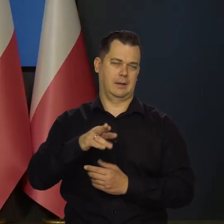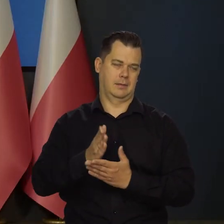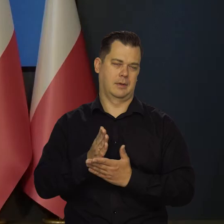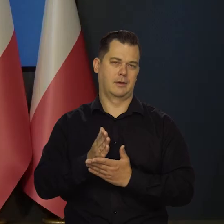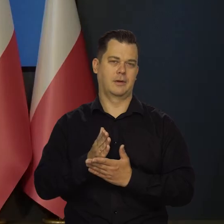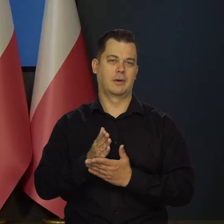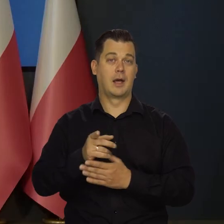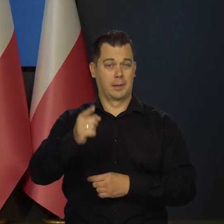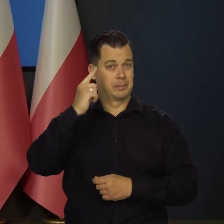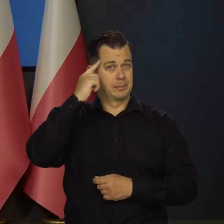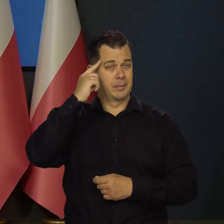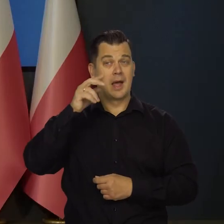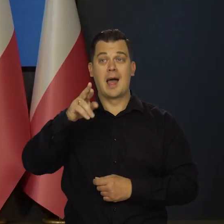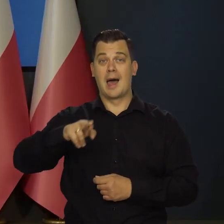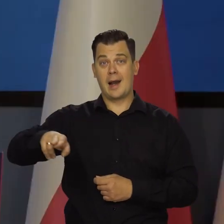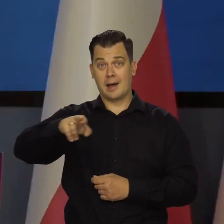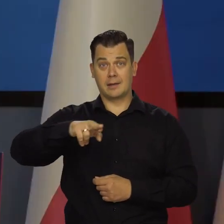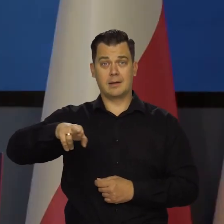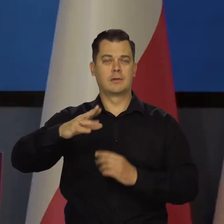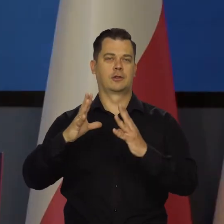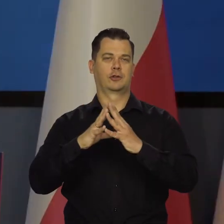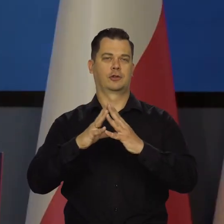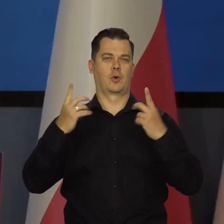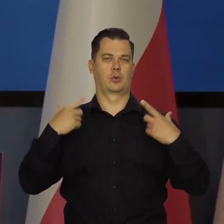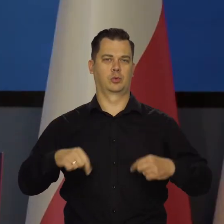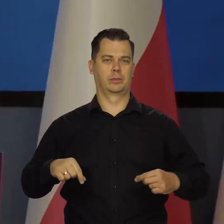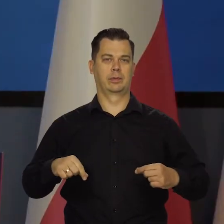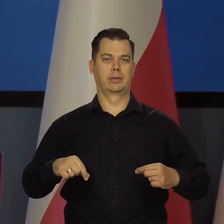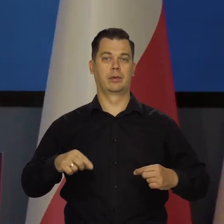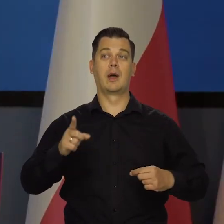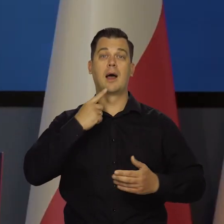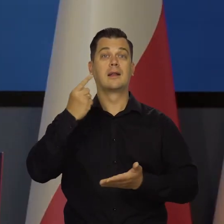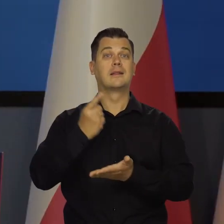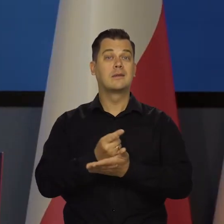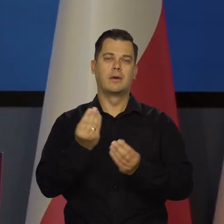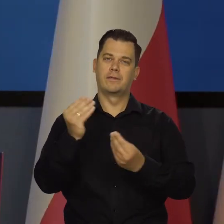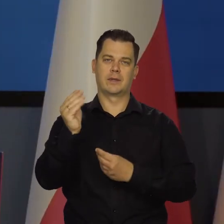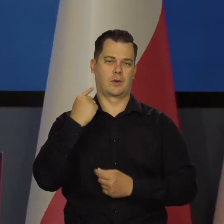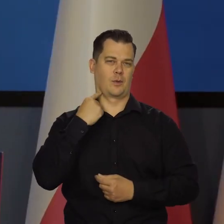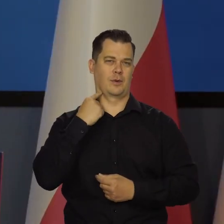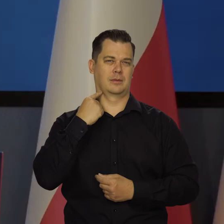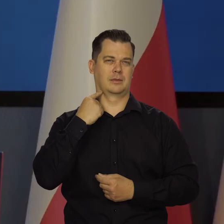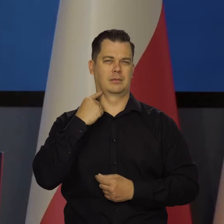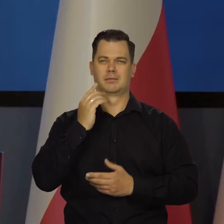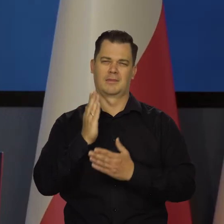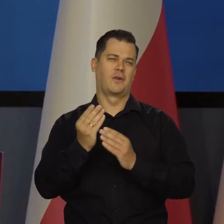Bo pamiętajcie Państwo, że Rada to jest 10 osób i decyduje większość i w ogóle się liczy tylko większość.